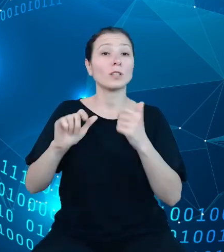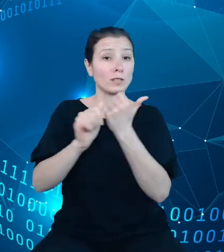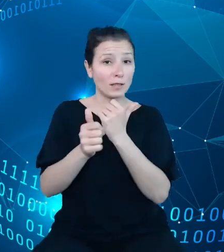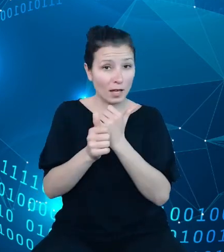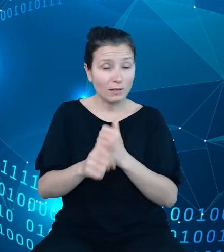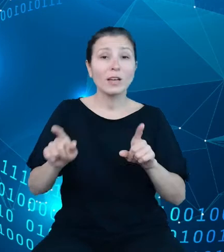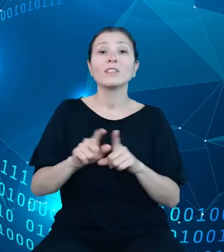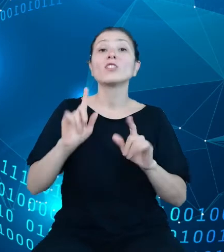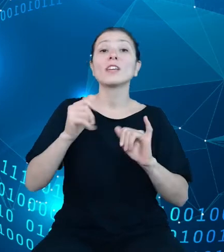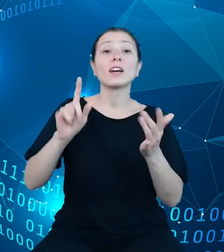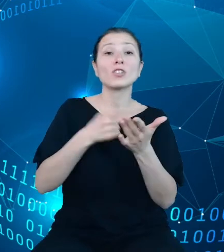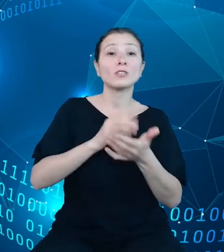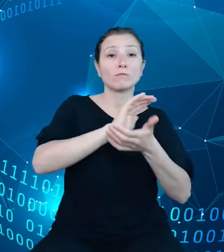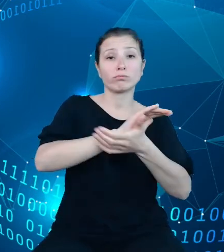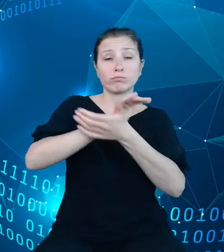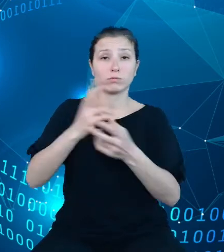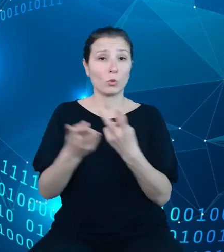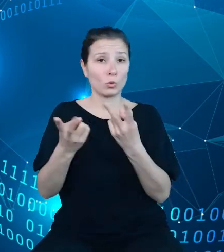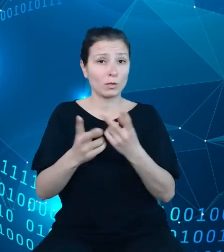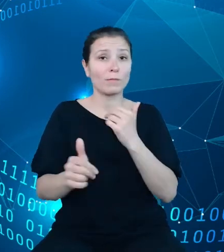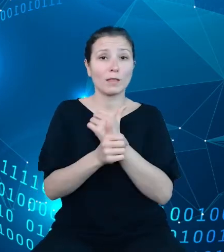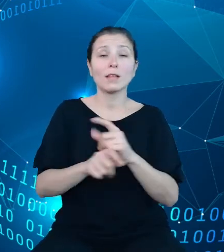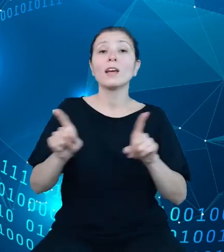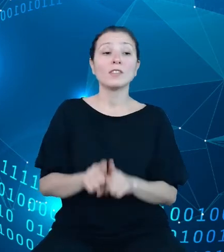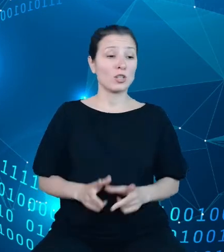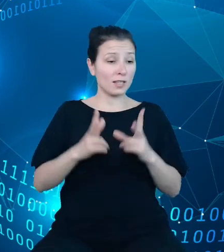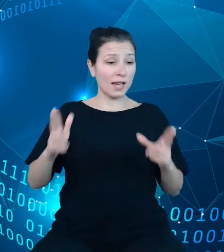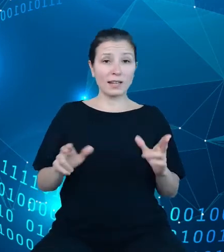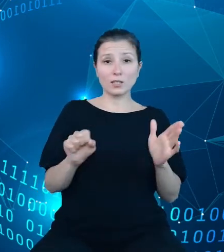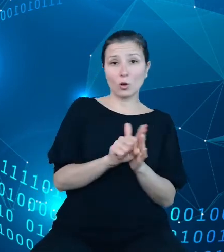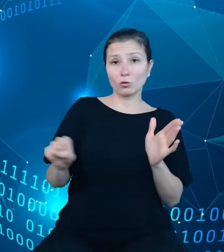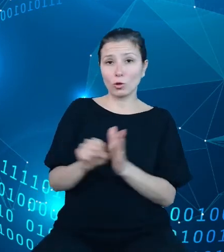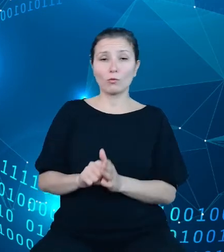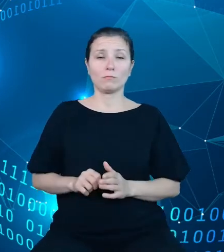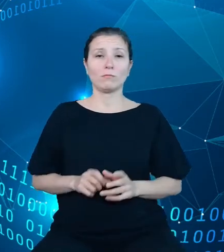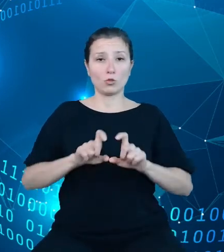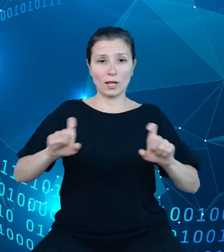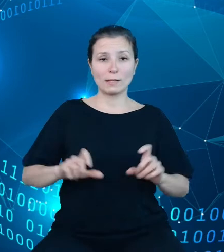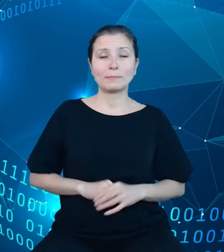dostępny szereg czasowy w bazie. Nowa koncepcja metadanych pozwala